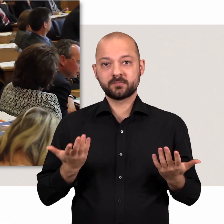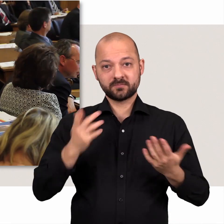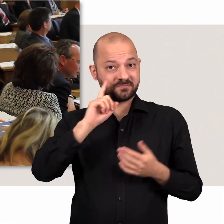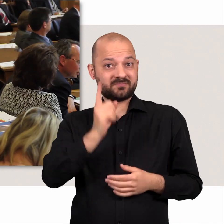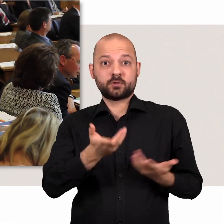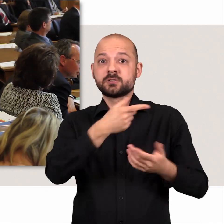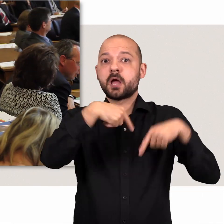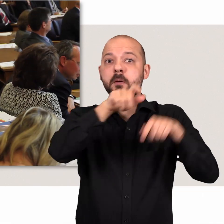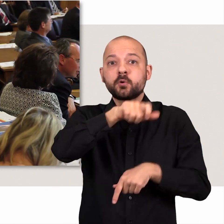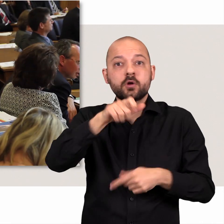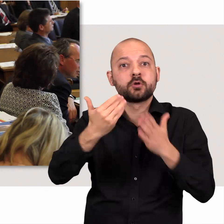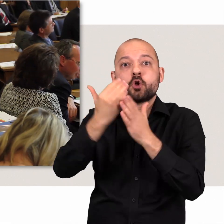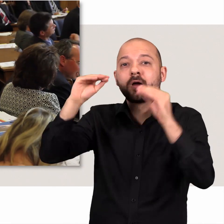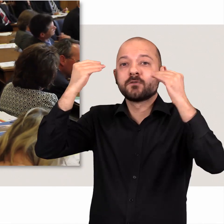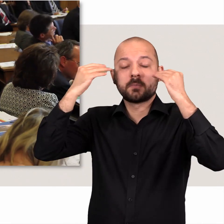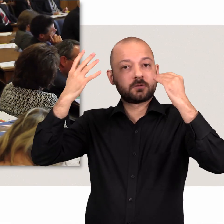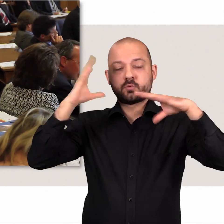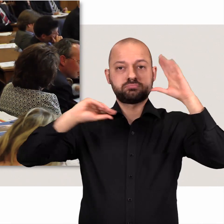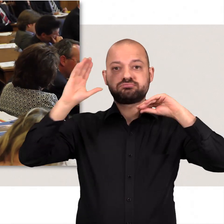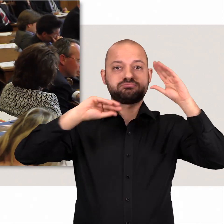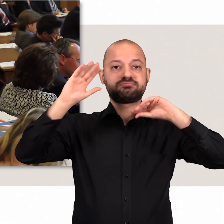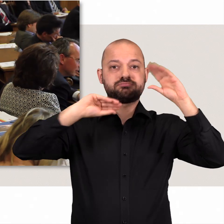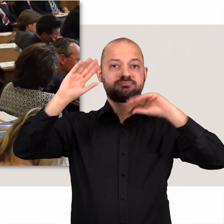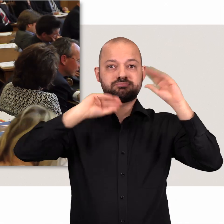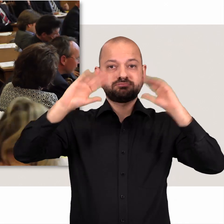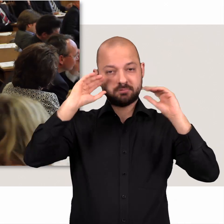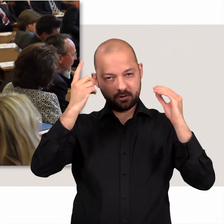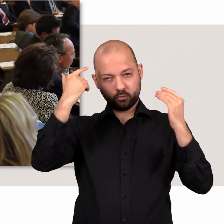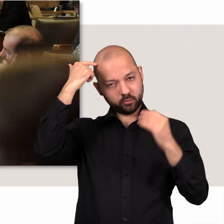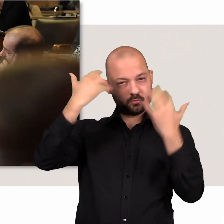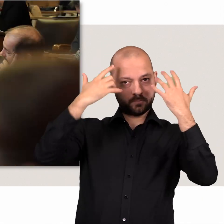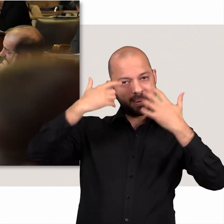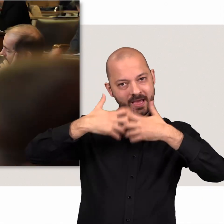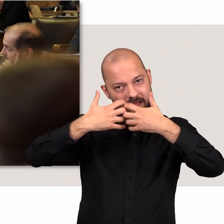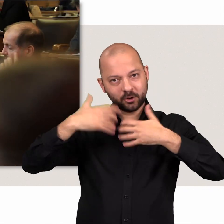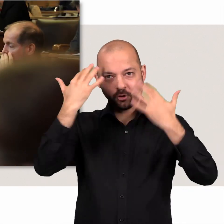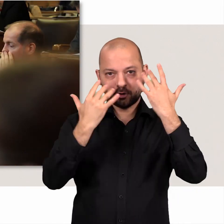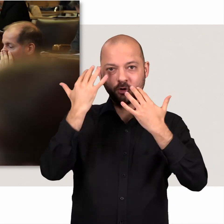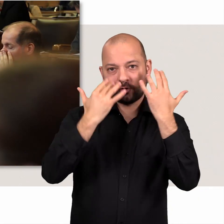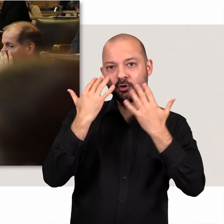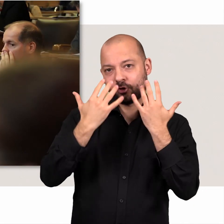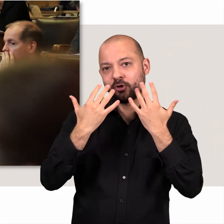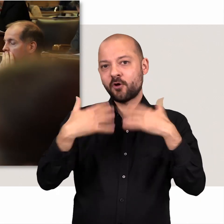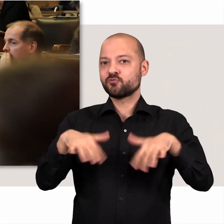Die Abgeordneten müssen permanent neue Informationen aufnehmen und in ihre Überlegungen mit einbeziehen.